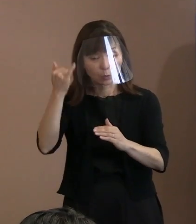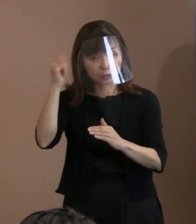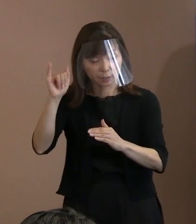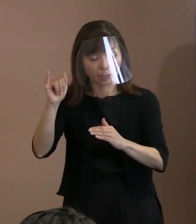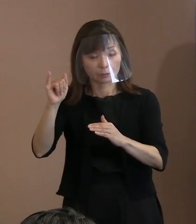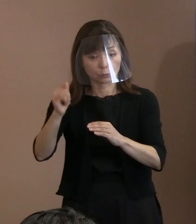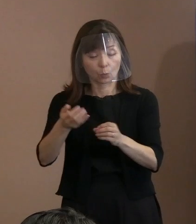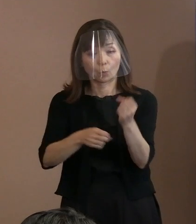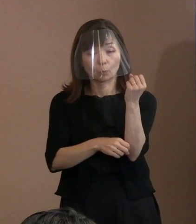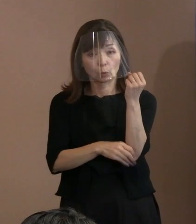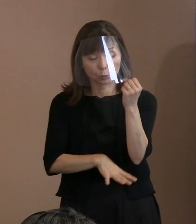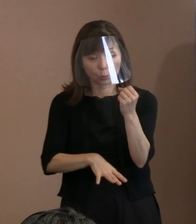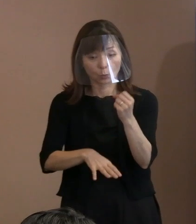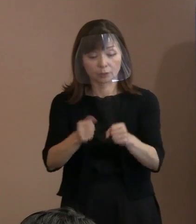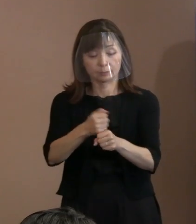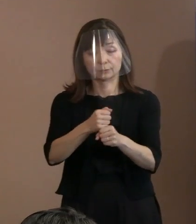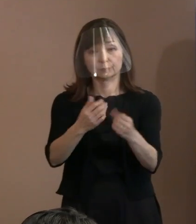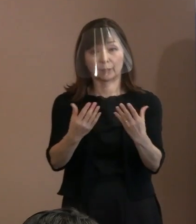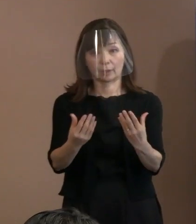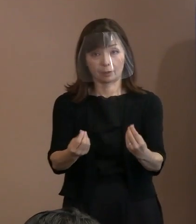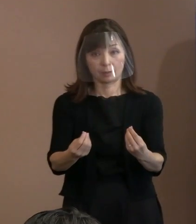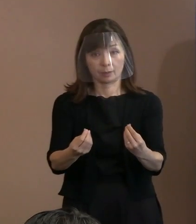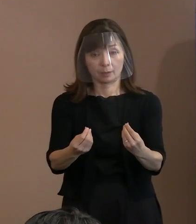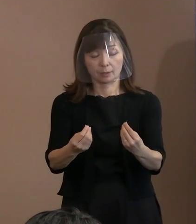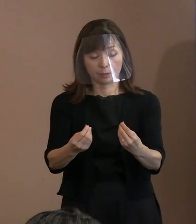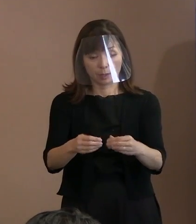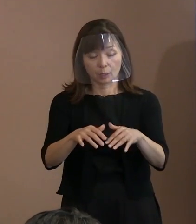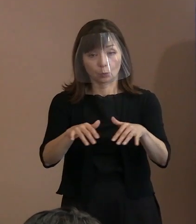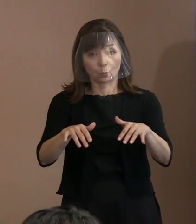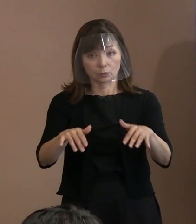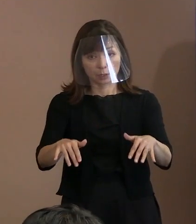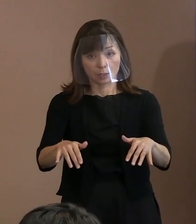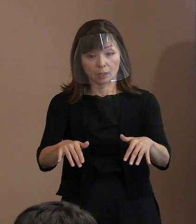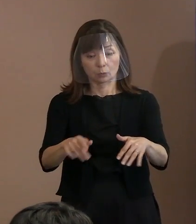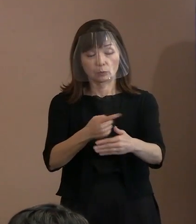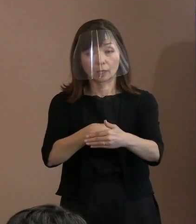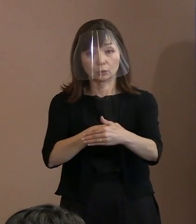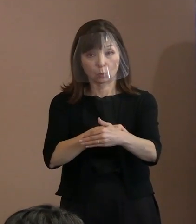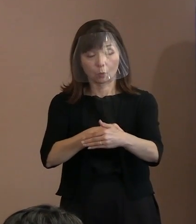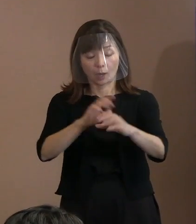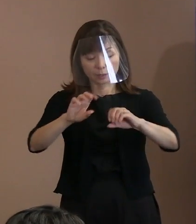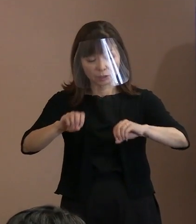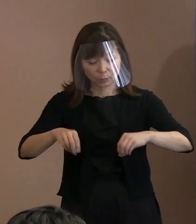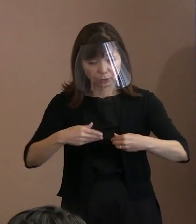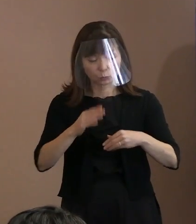構成要素としては､被爆の実相､ 時代背景を踏まえた事項､